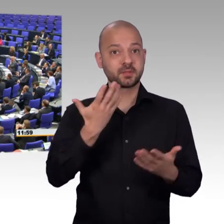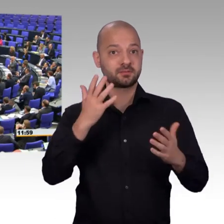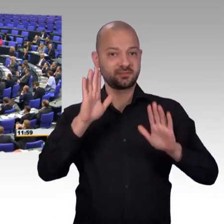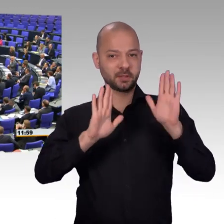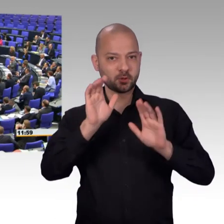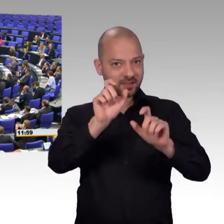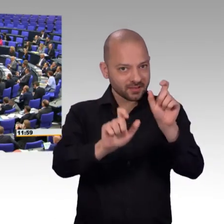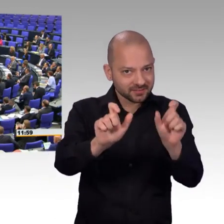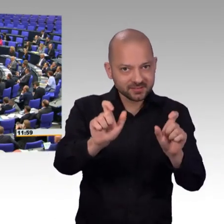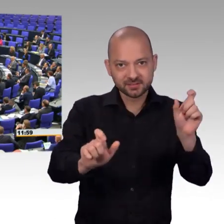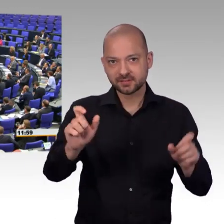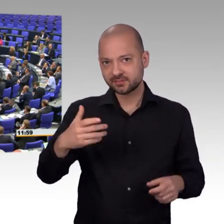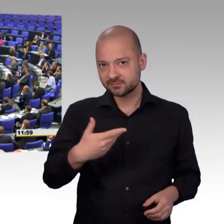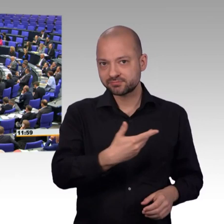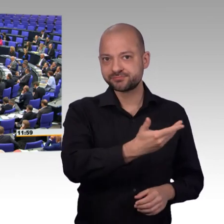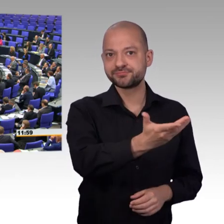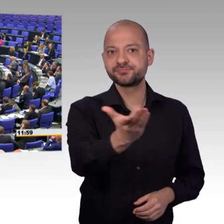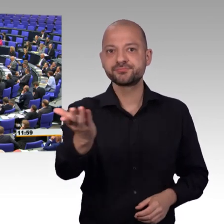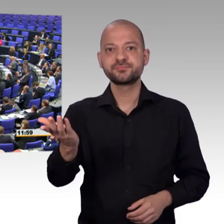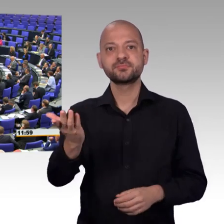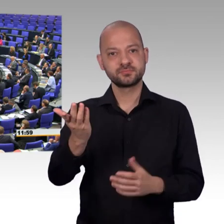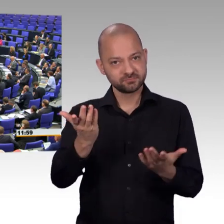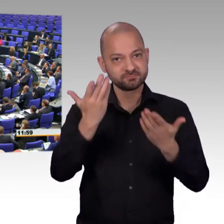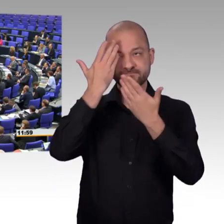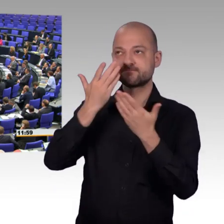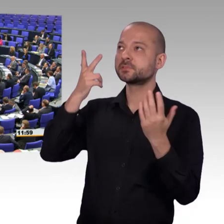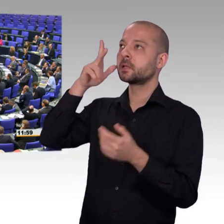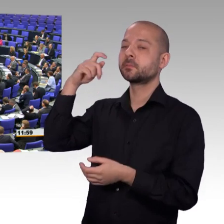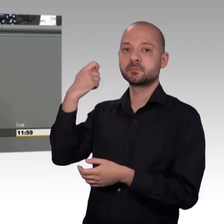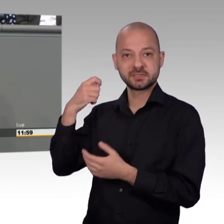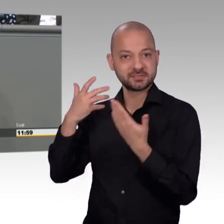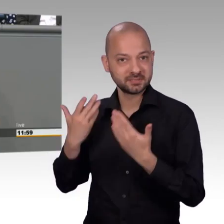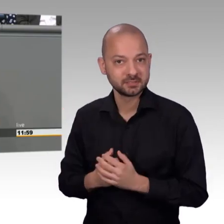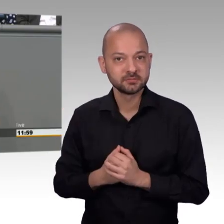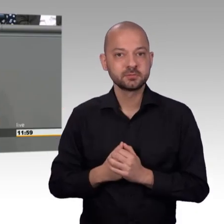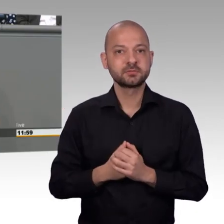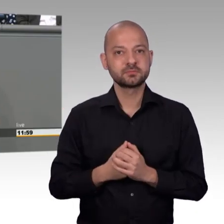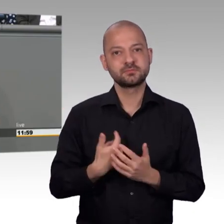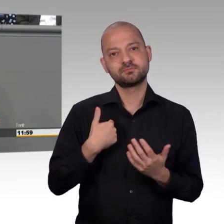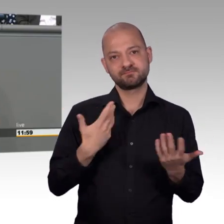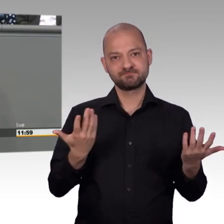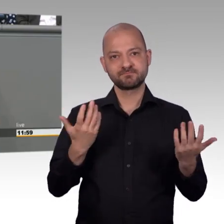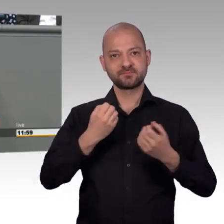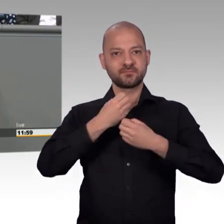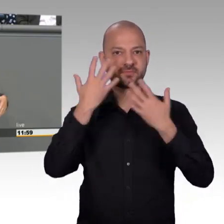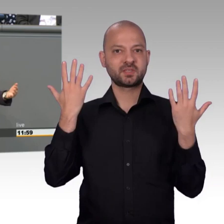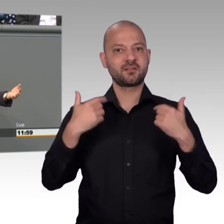wahrscheinlich um das eigene Publikum zu bespaßen, läuft es im Petitionsausschuss folgendermaßen. In 95 Prozent aller Fälle stimmt